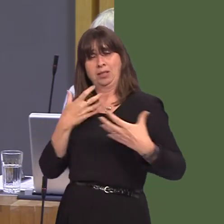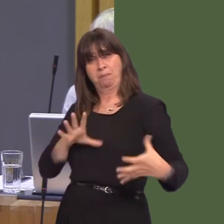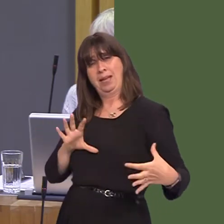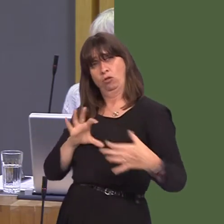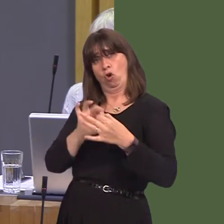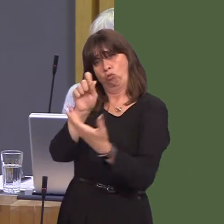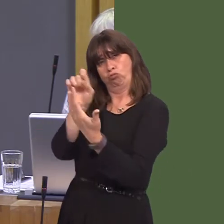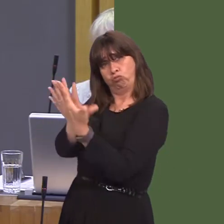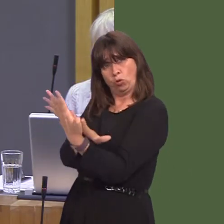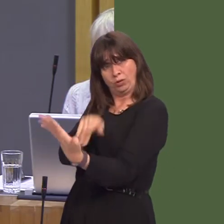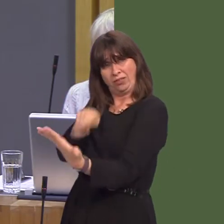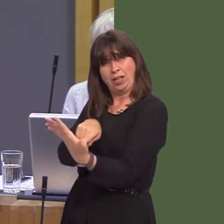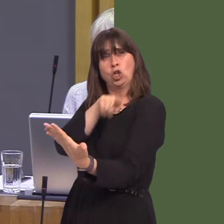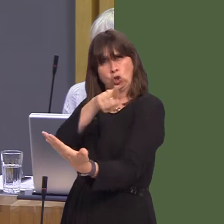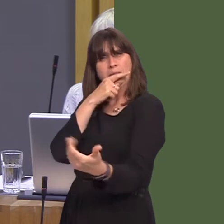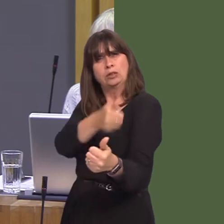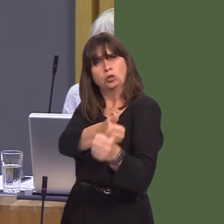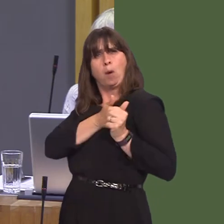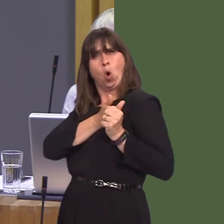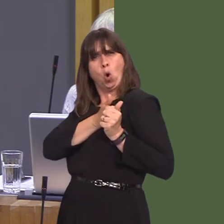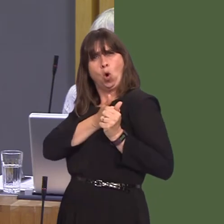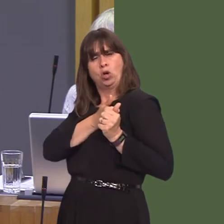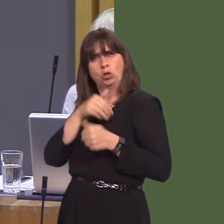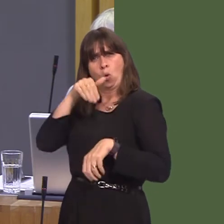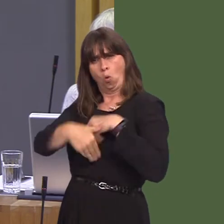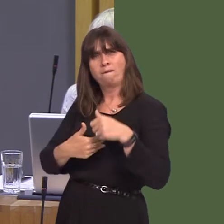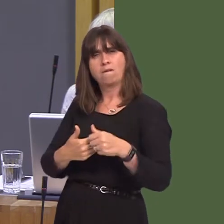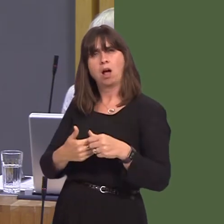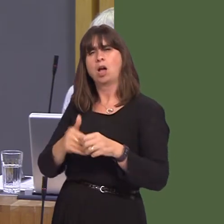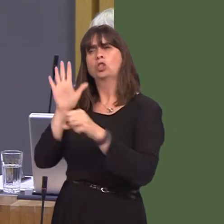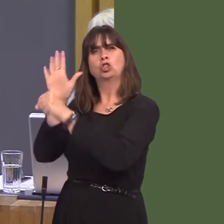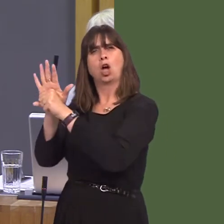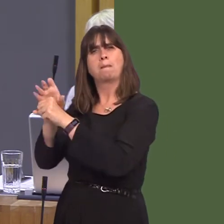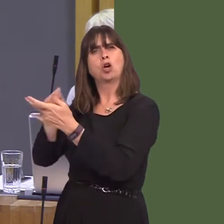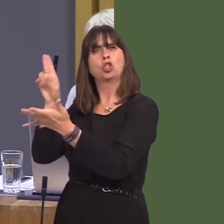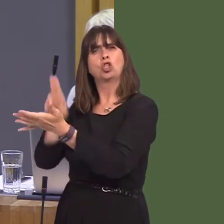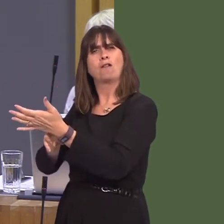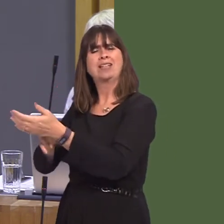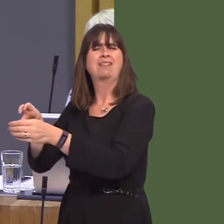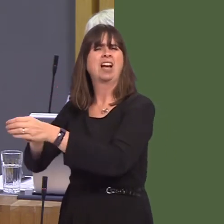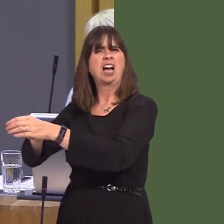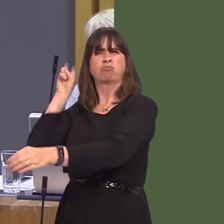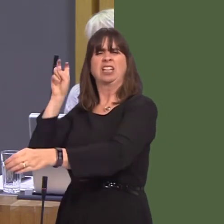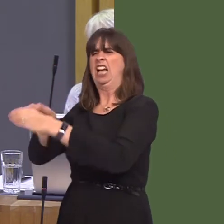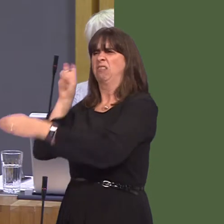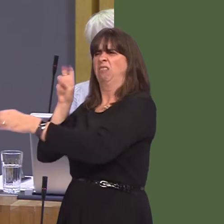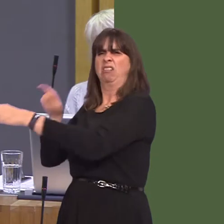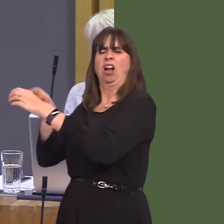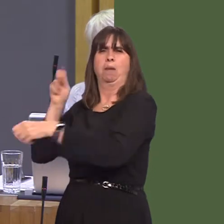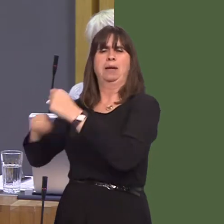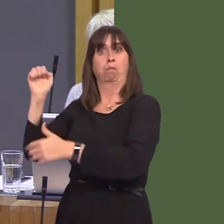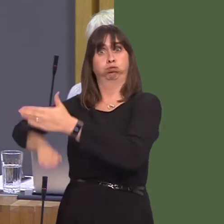wanted to stand with us against an extreme Tory Brexit. Why are you abandoning your own